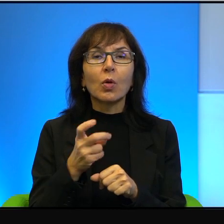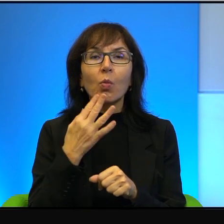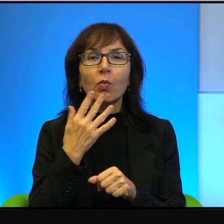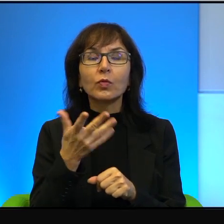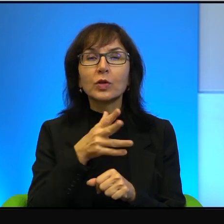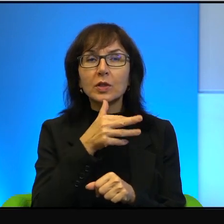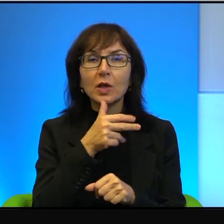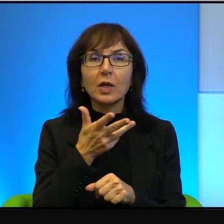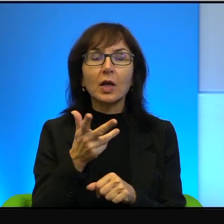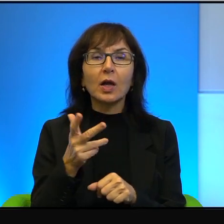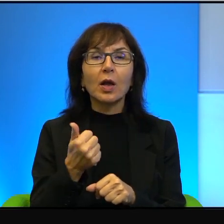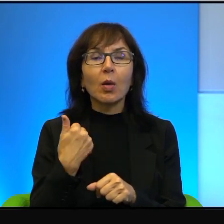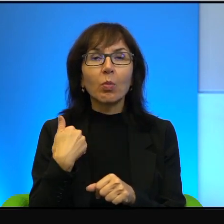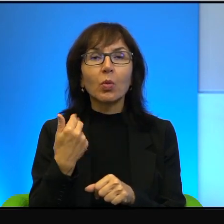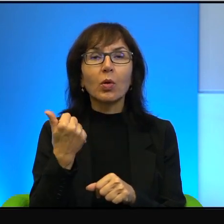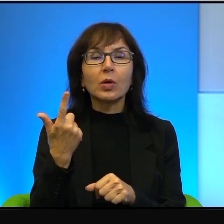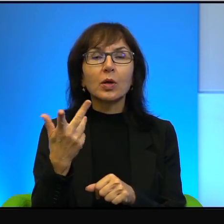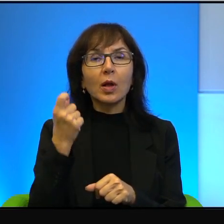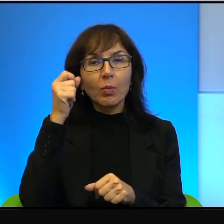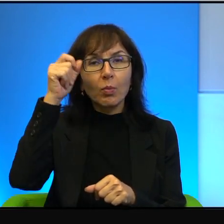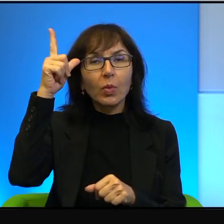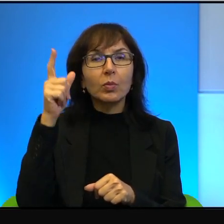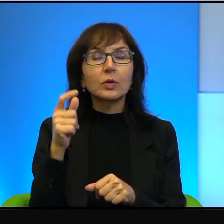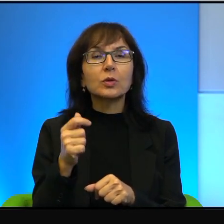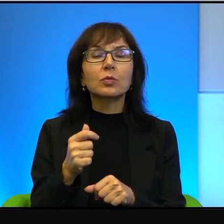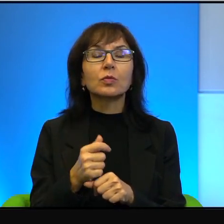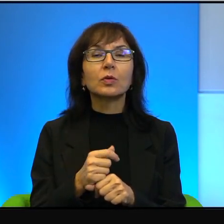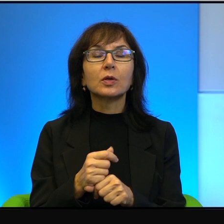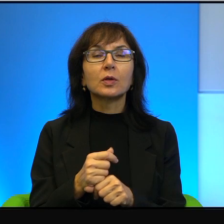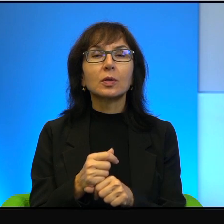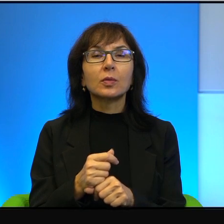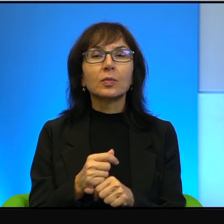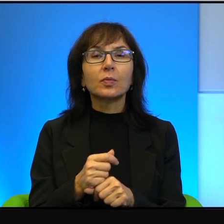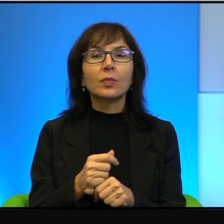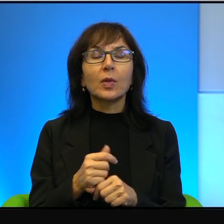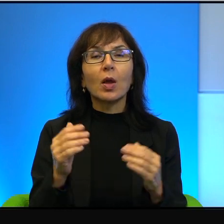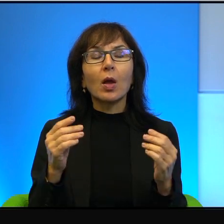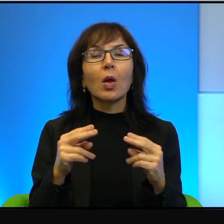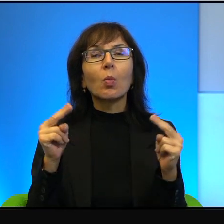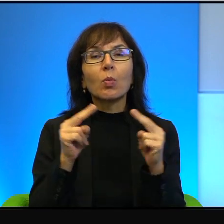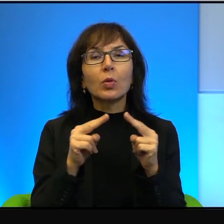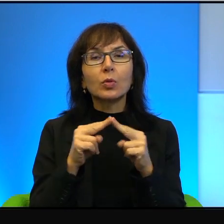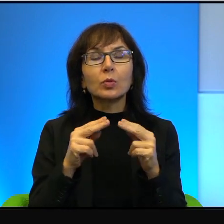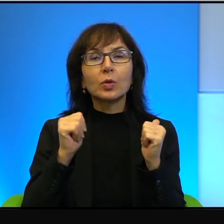Otóż było kilka pomysłów na porozumienie pokojowe z Palestyńczykami.